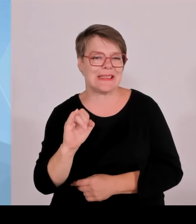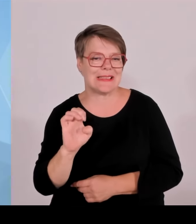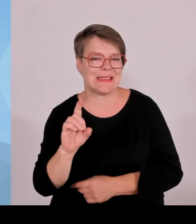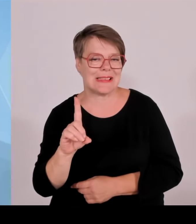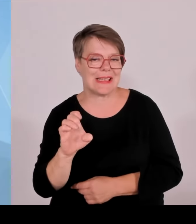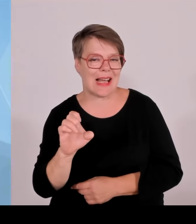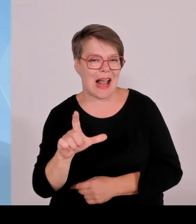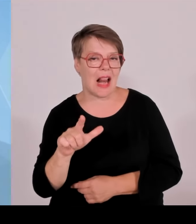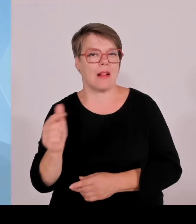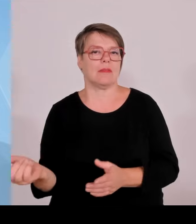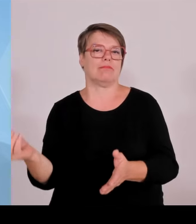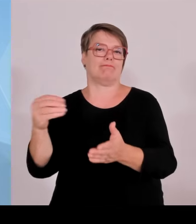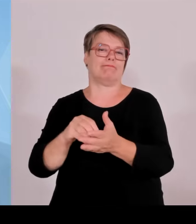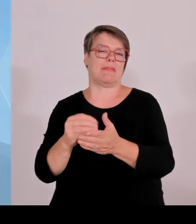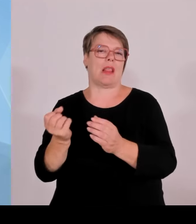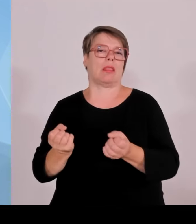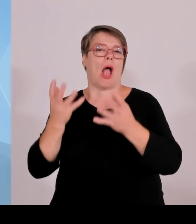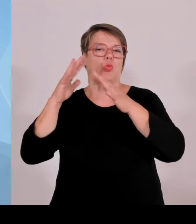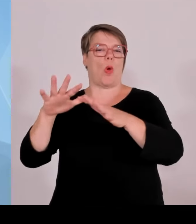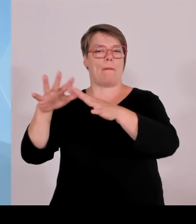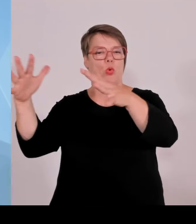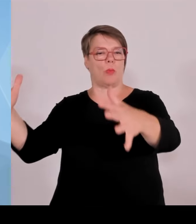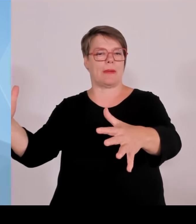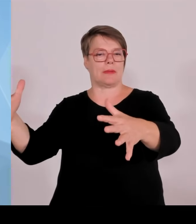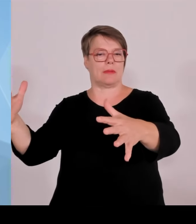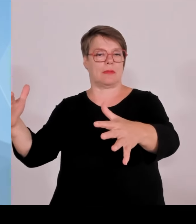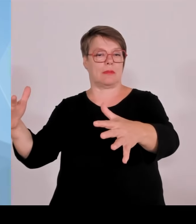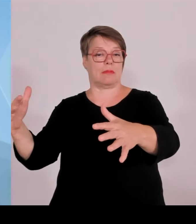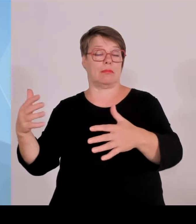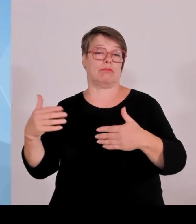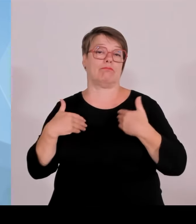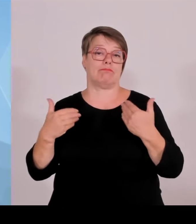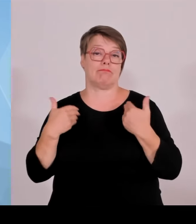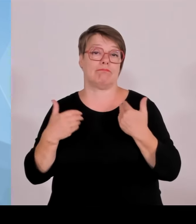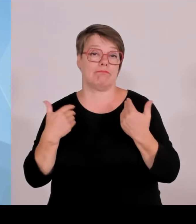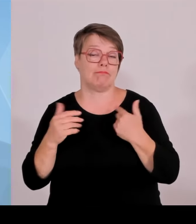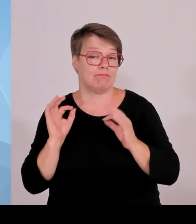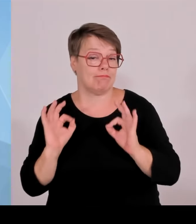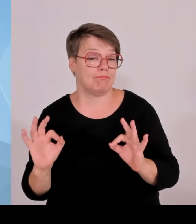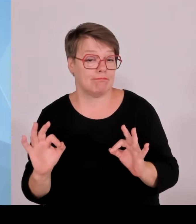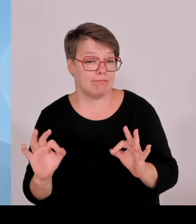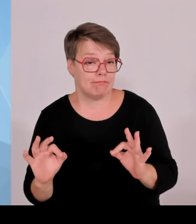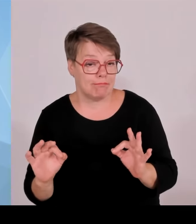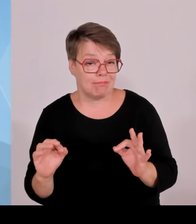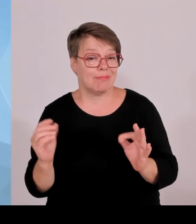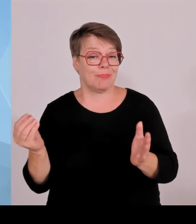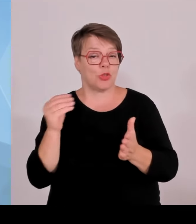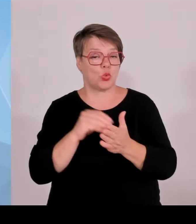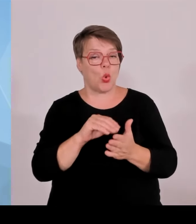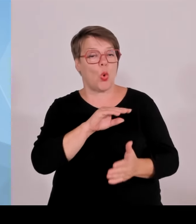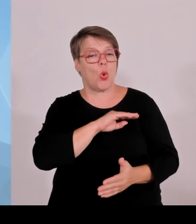Schritt zur Krankenhaus-Milliarde referiert, dass das Wirkung zeigt. Es ging also um die